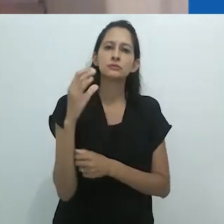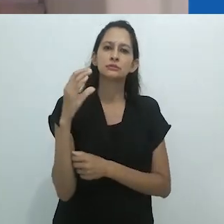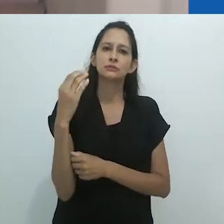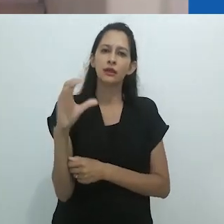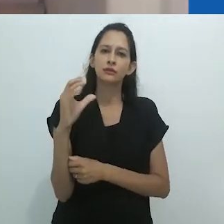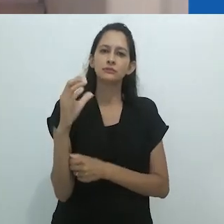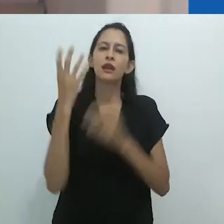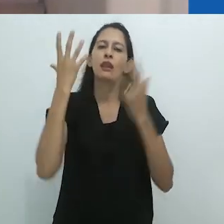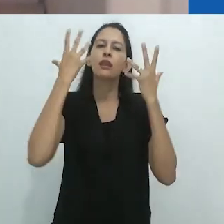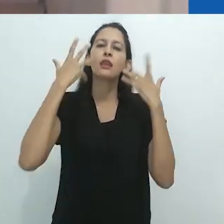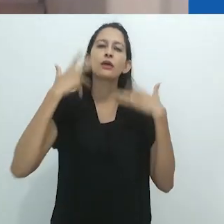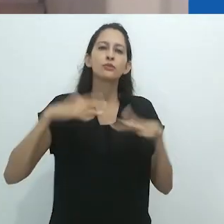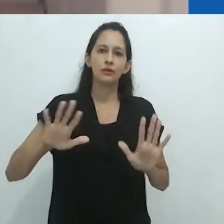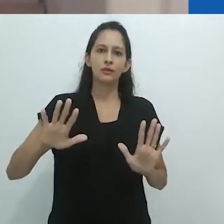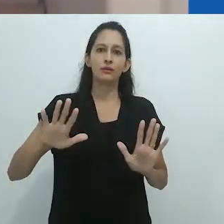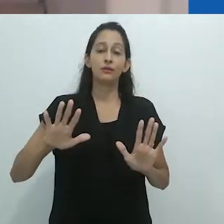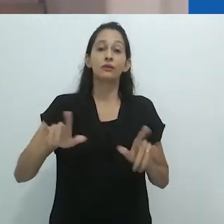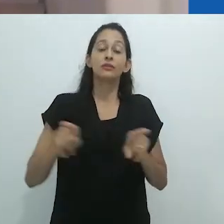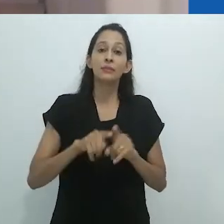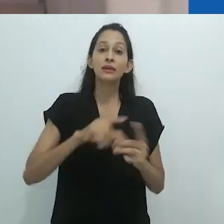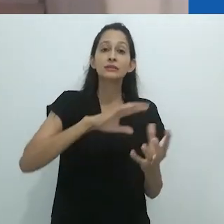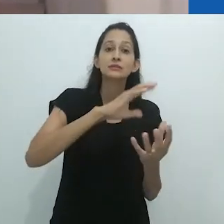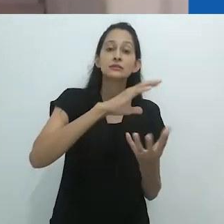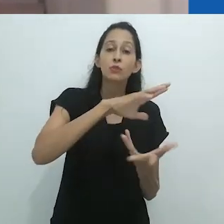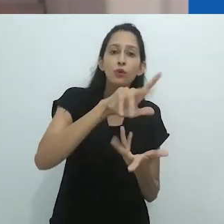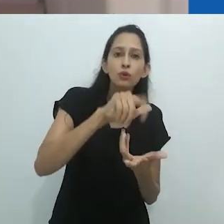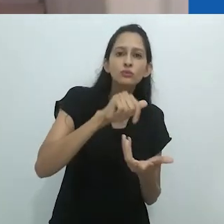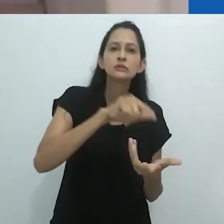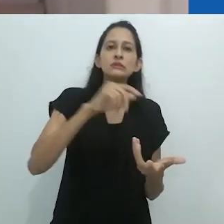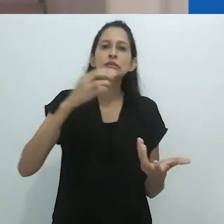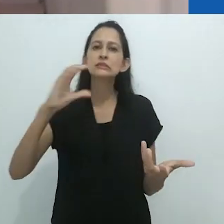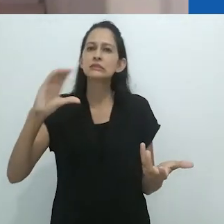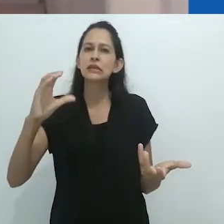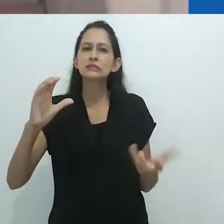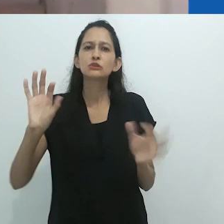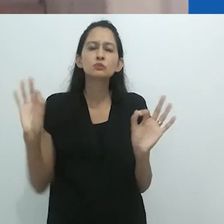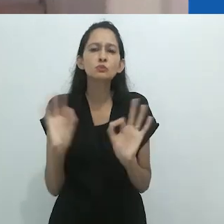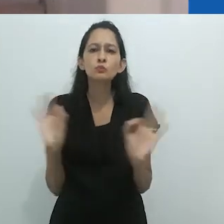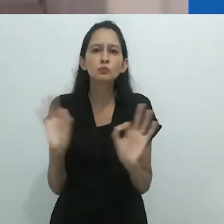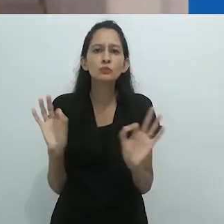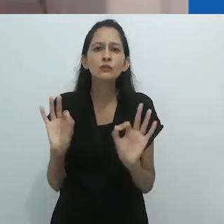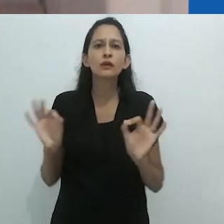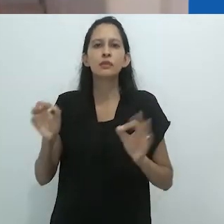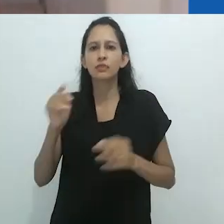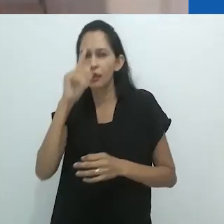ou sem motivação, como disse Saussure. Ambos seriam igualmente impossíveis de imaginar.